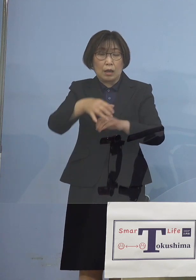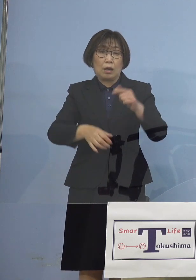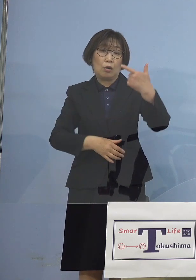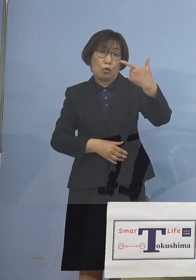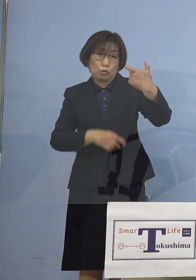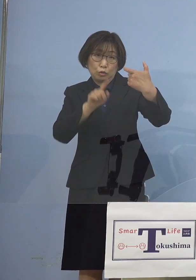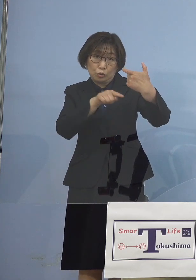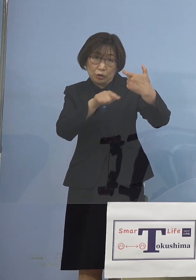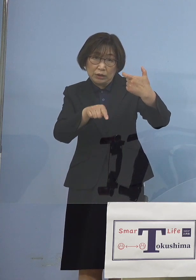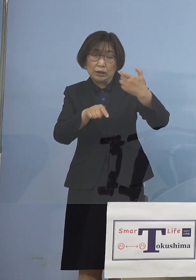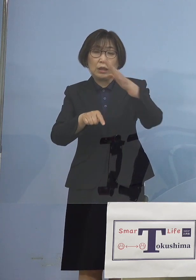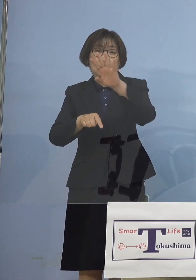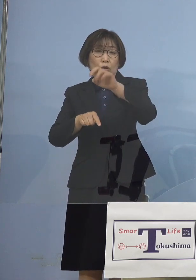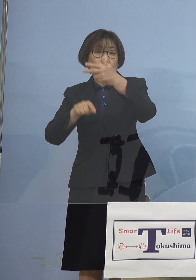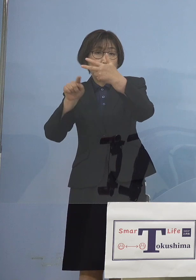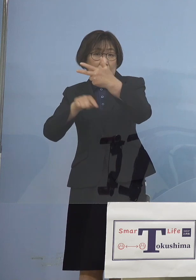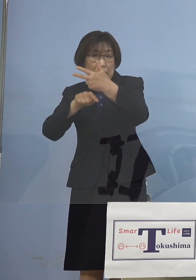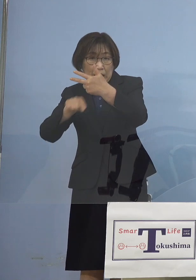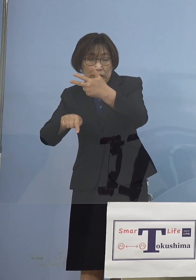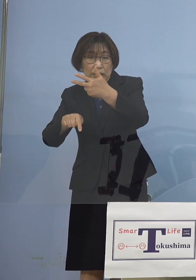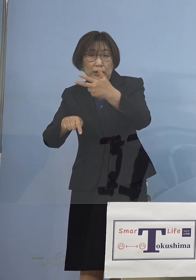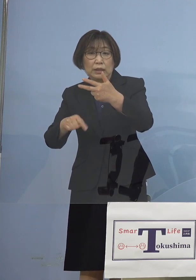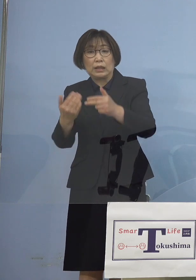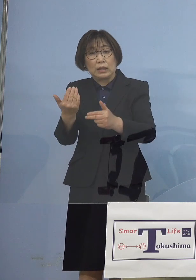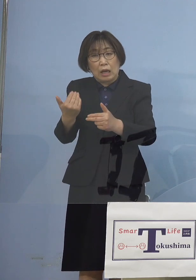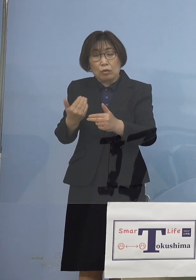これらの過去1番目2番目に 多い数についても